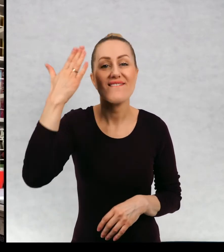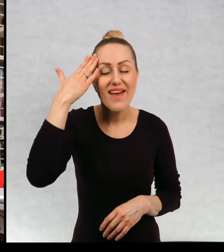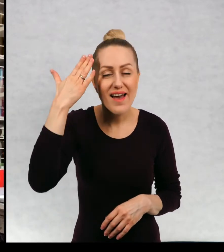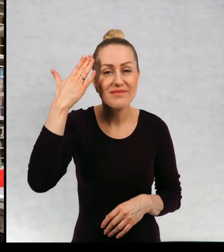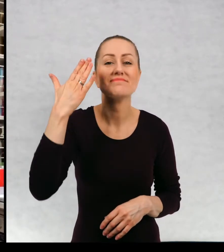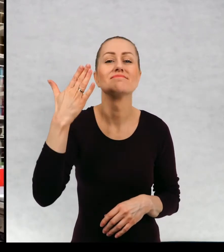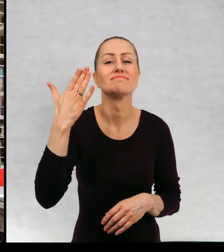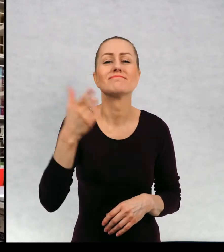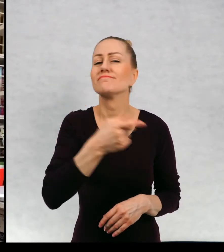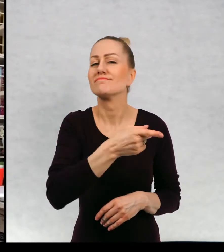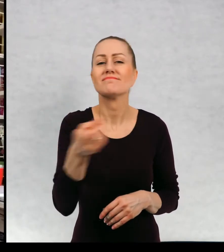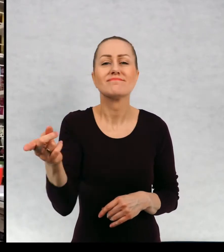Wiem, że mam przyjemność